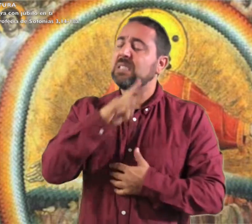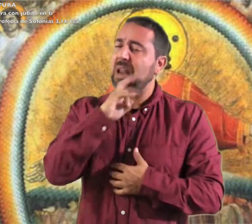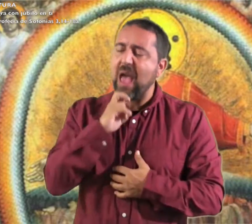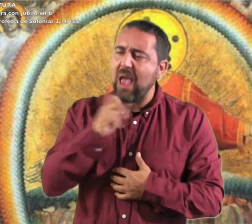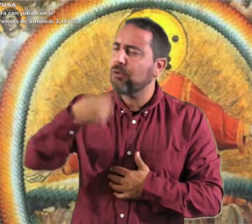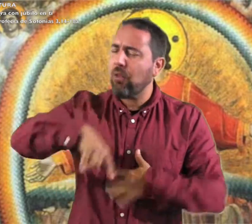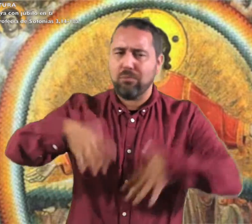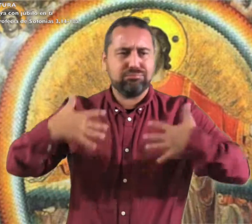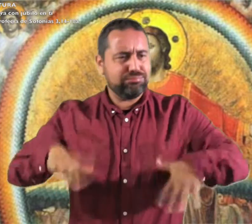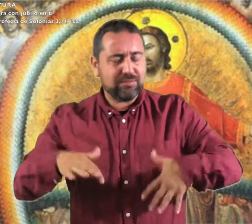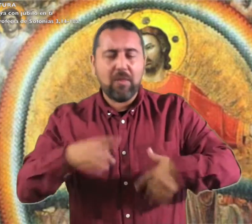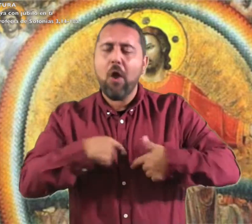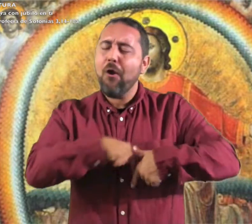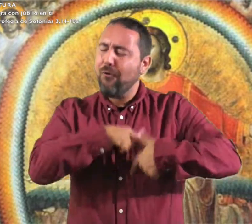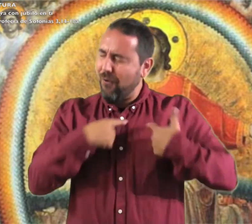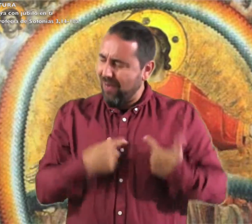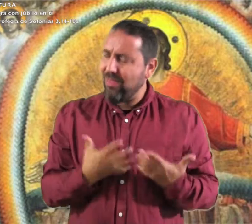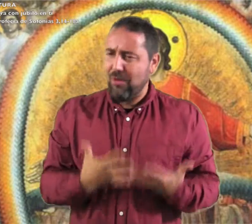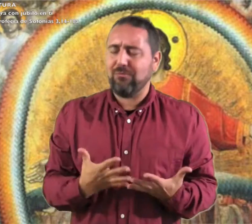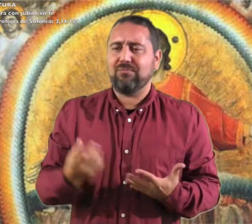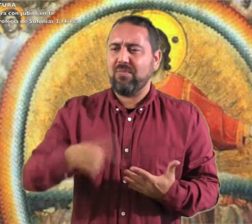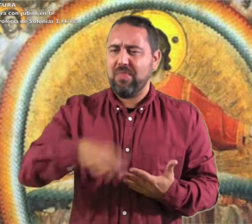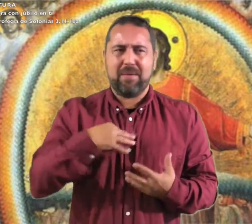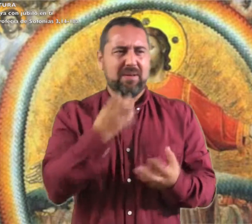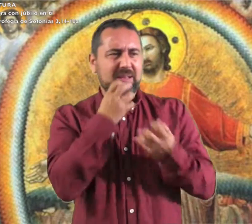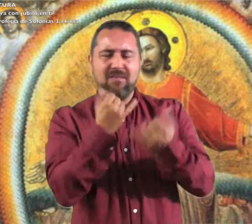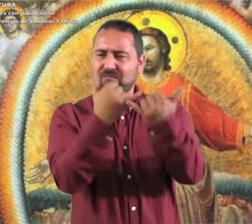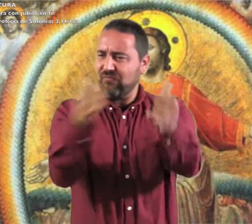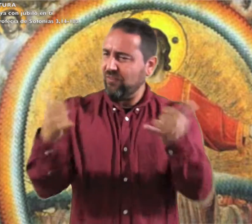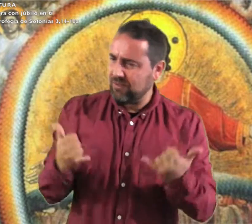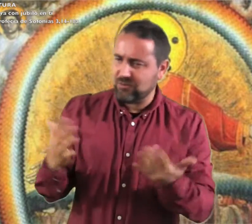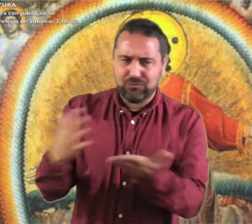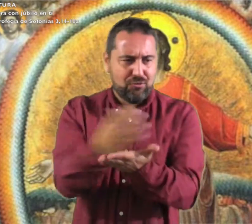grita con júbilo Israel; alégrate y gózate